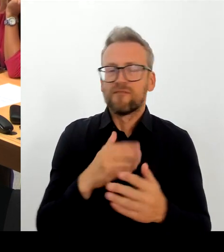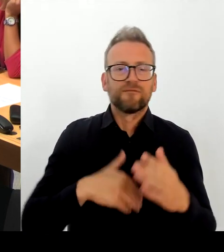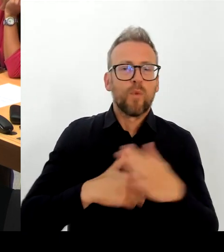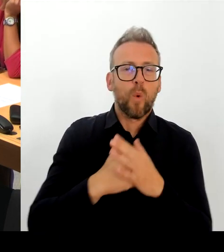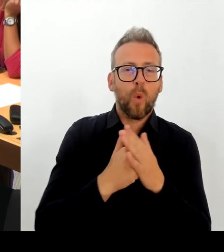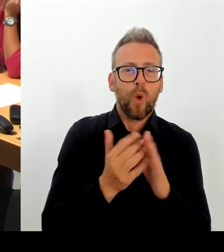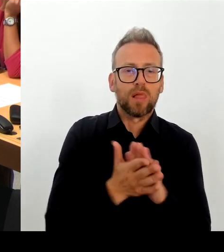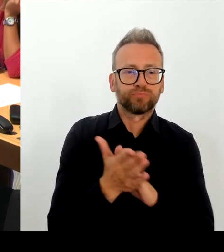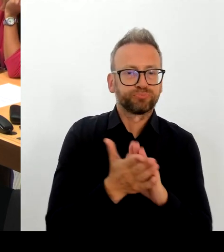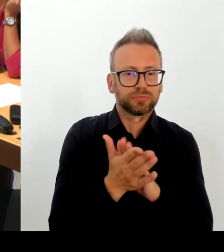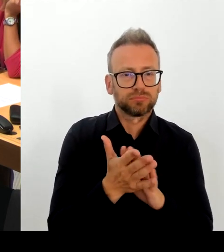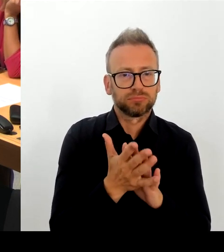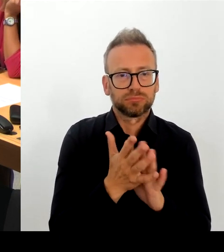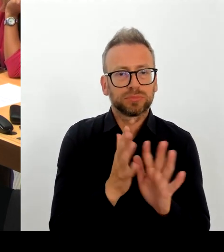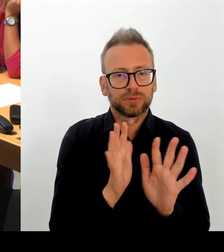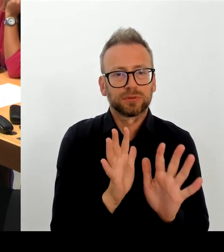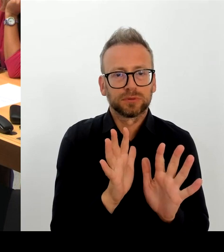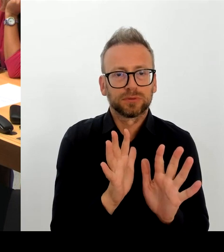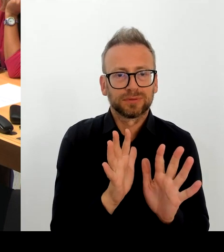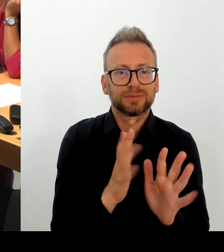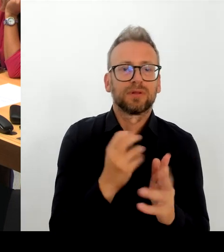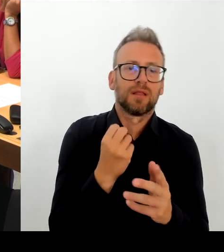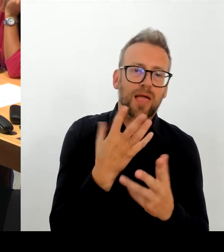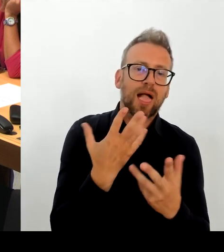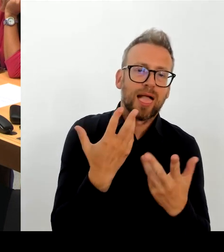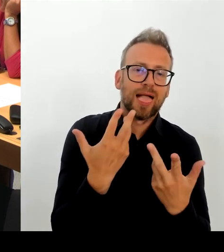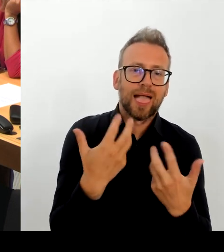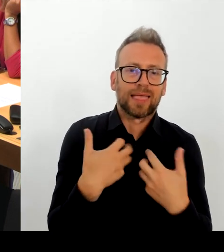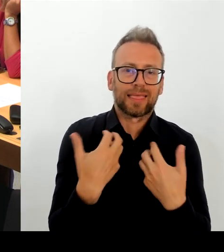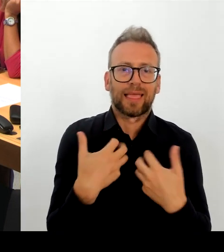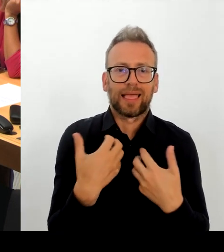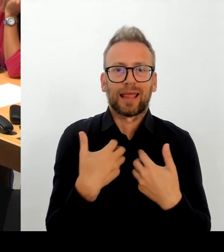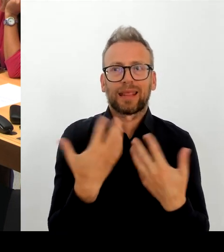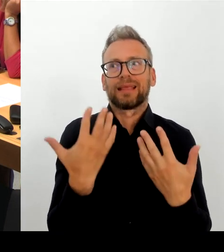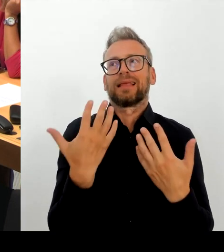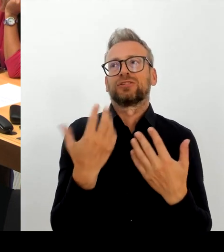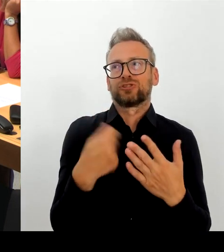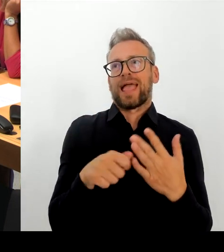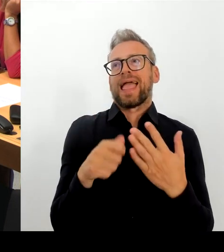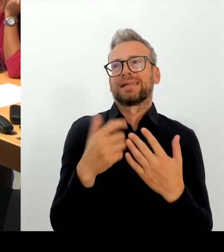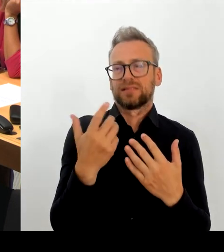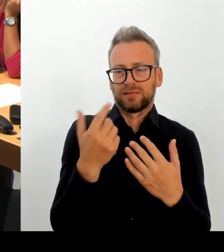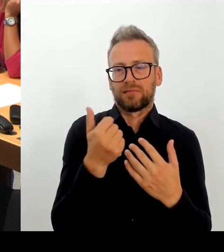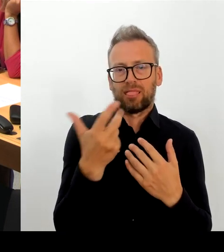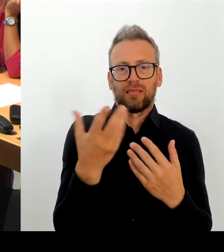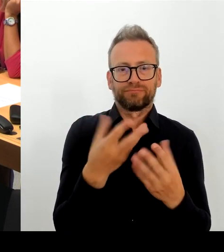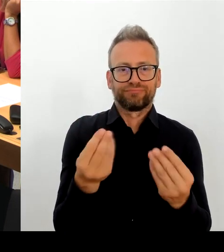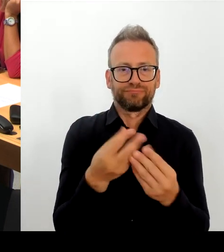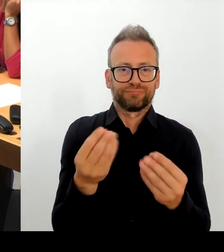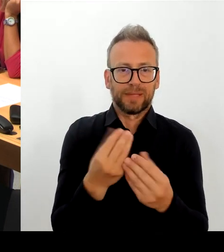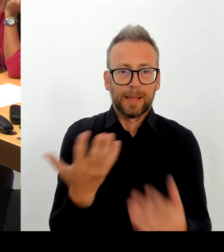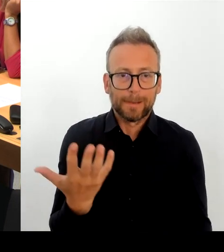heute bekannt sind, handelt es sich bei diesem Vorfall um einen technischen Fehler in der digitalen Akte